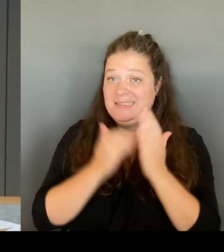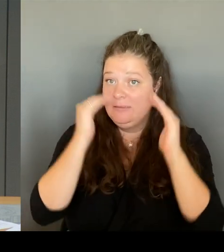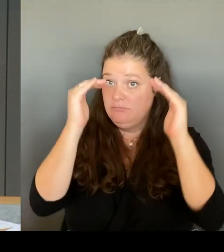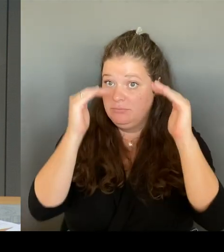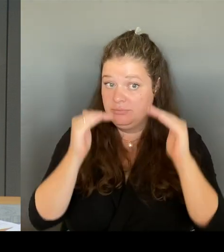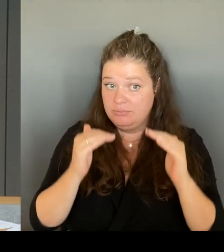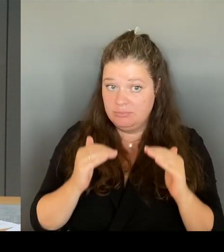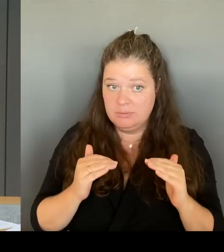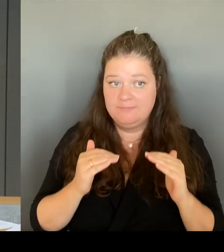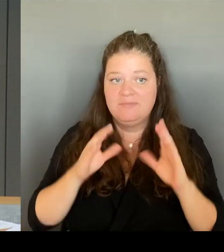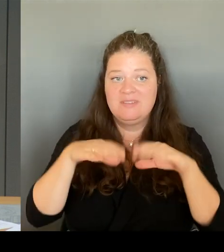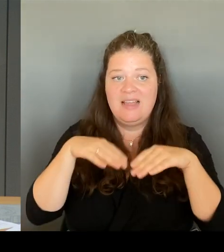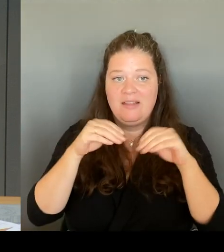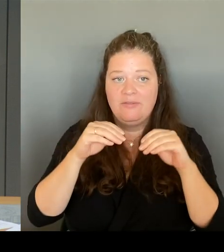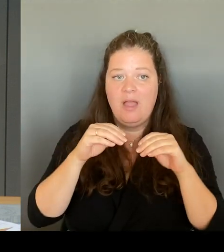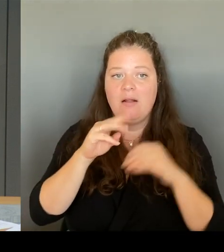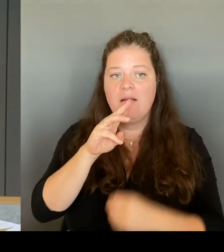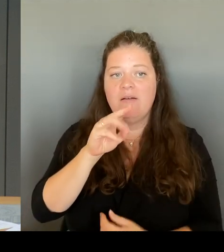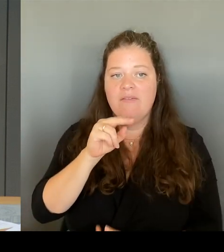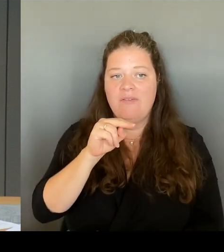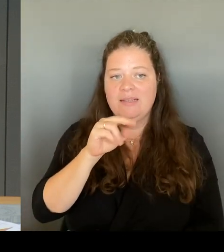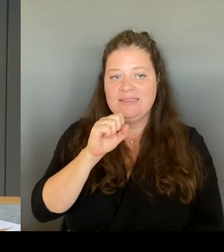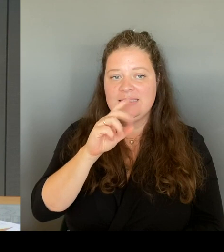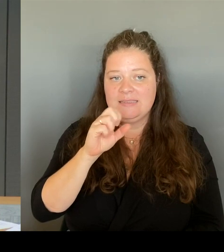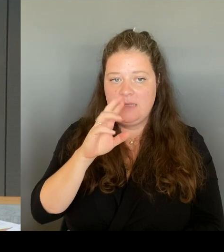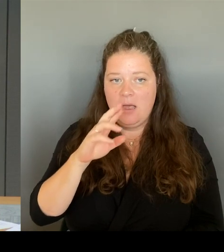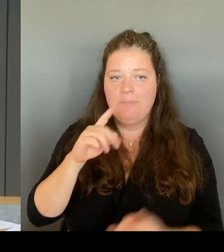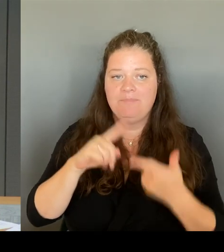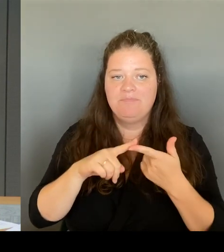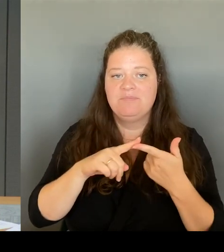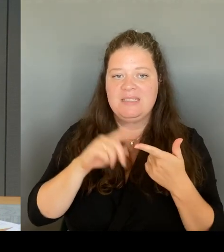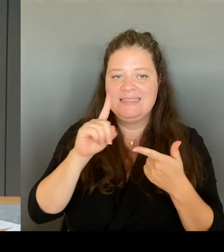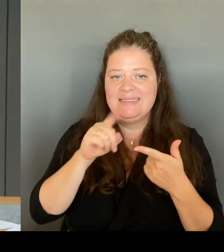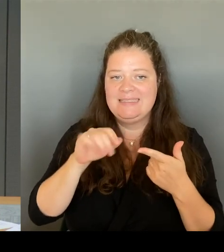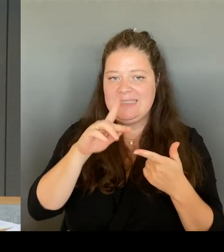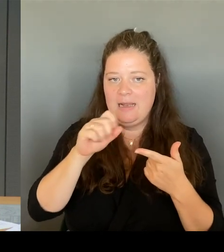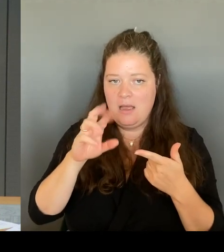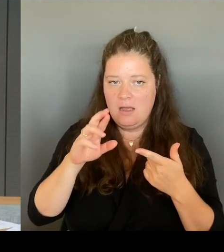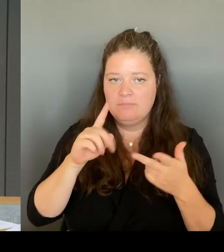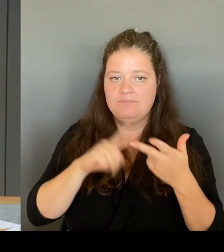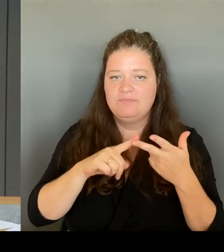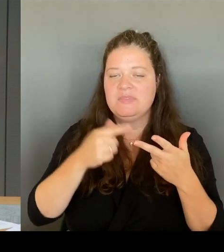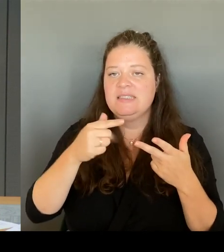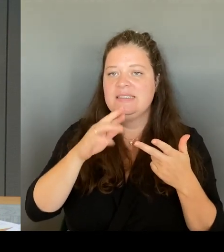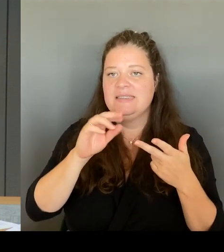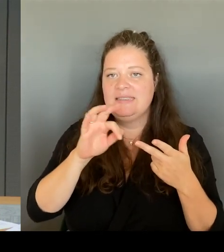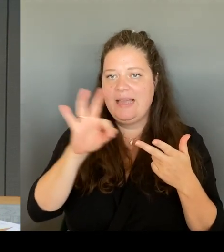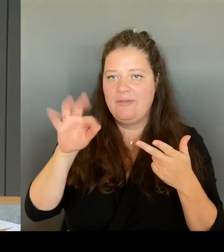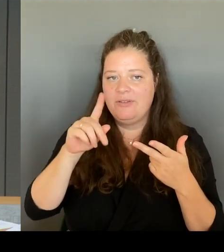Ziller, Herrn Treffzer, Herrn Vallendar, dem Kollegen Ronneburg, Herrn Otto, Herrn